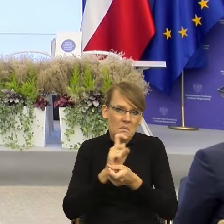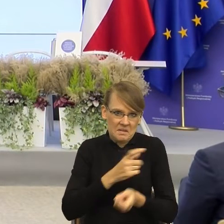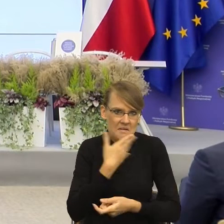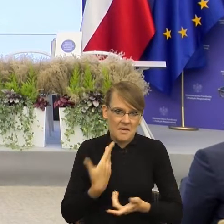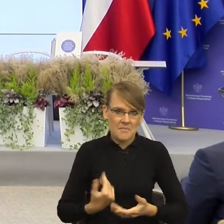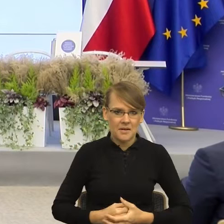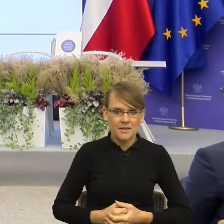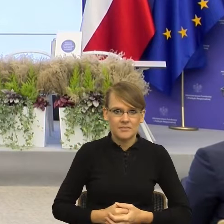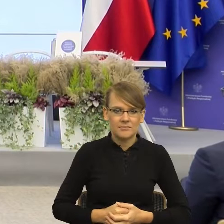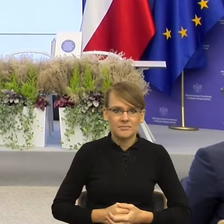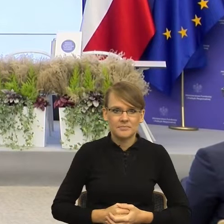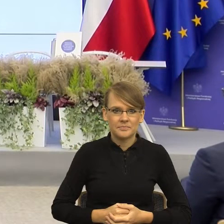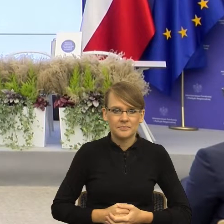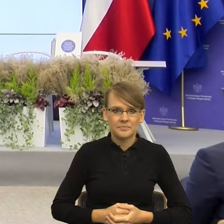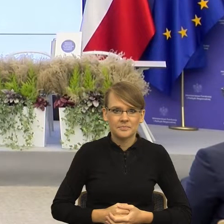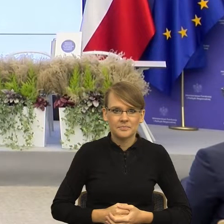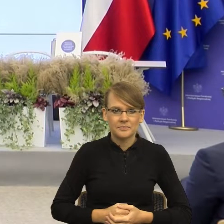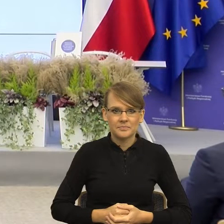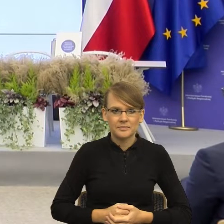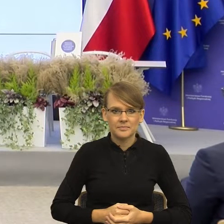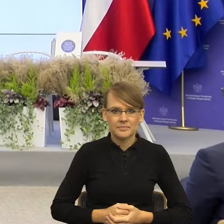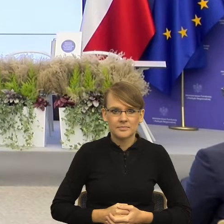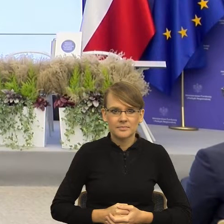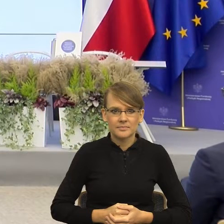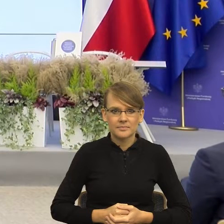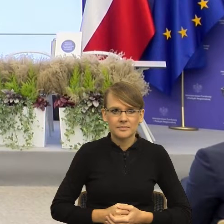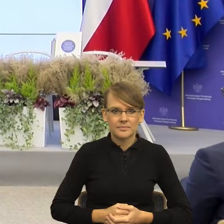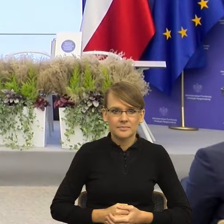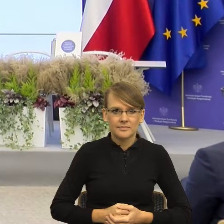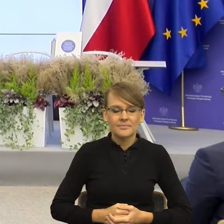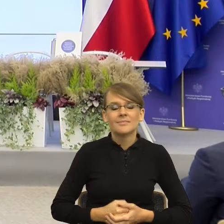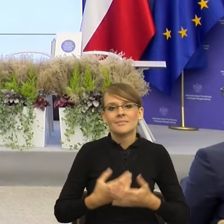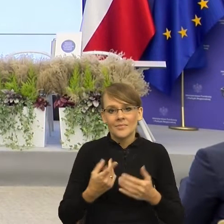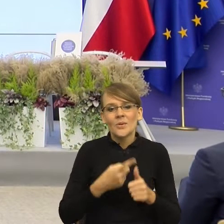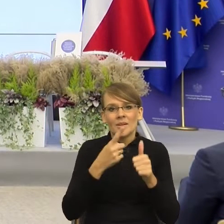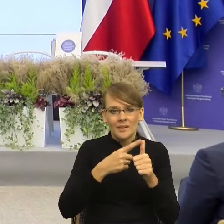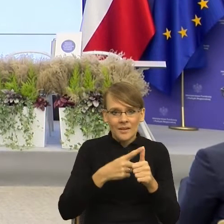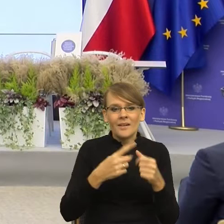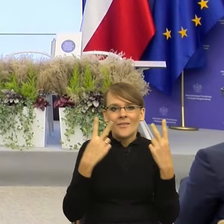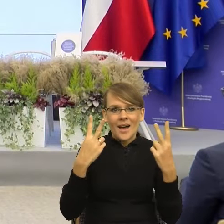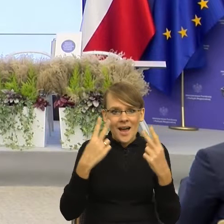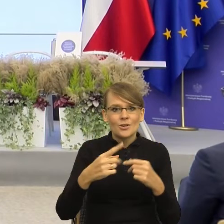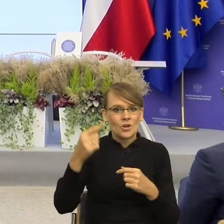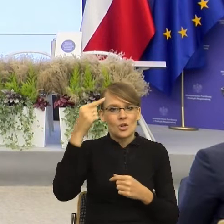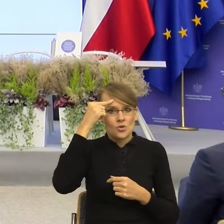dzieje w korze, w płacie przedczołowym, tam w środku naszego mózgu, tutaj